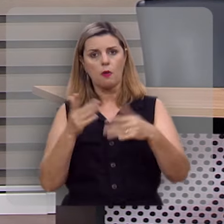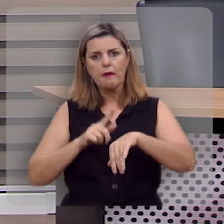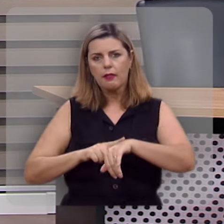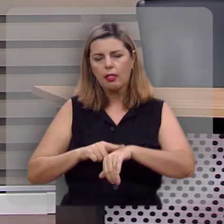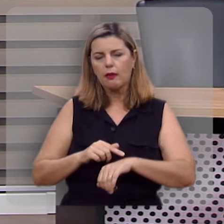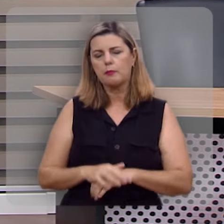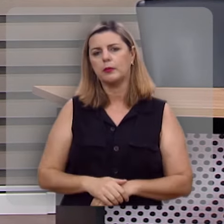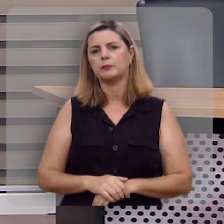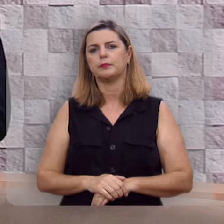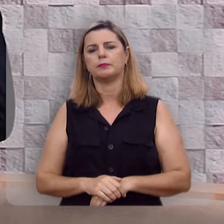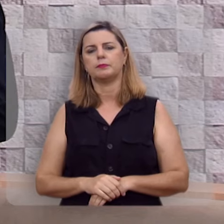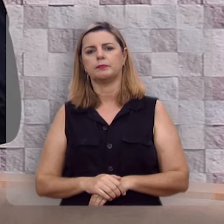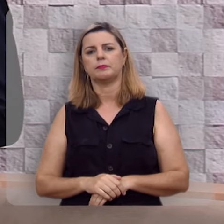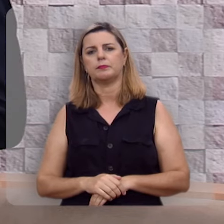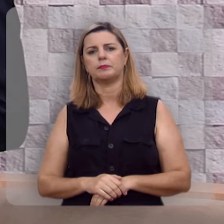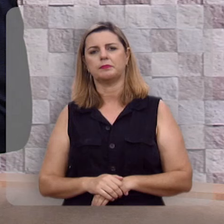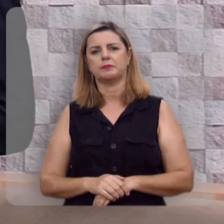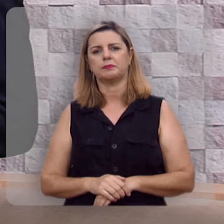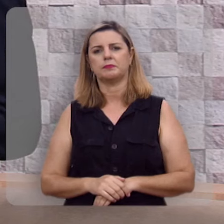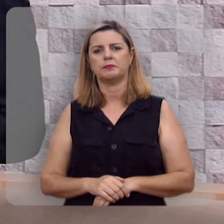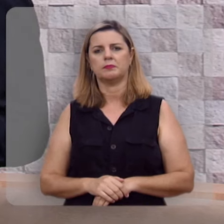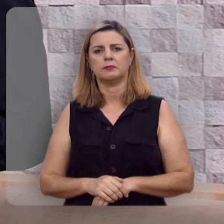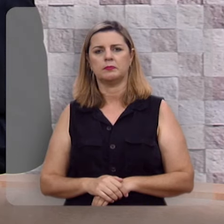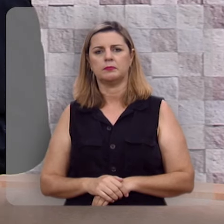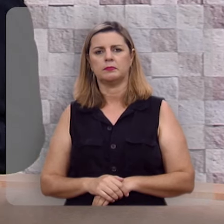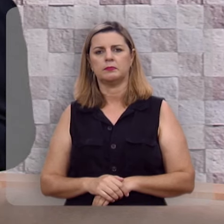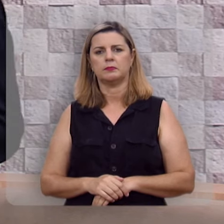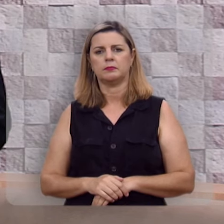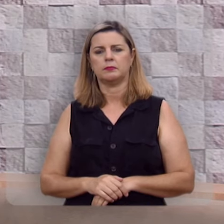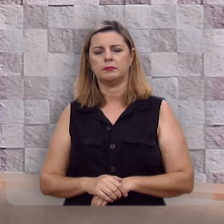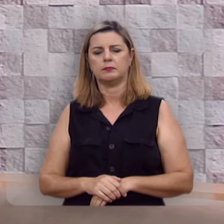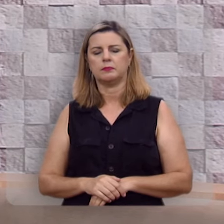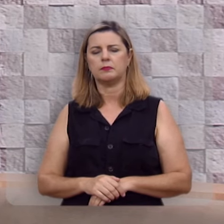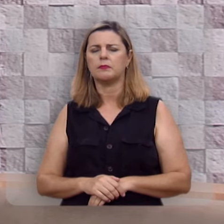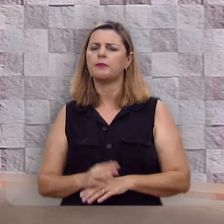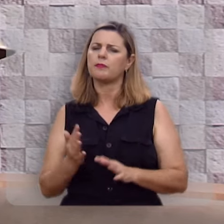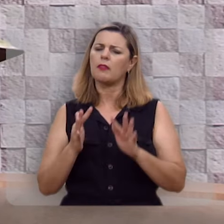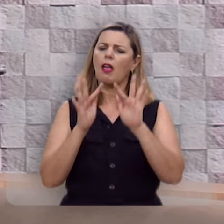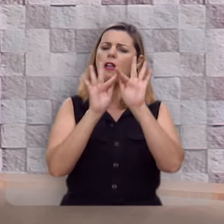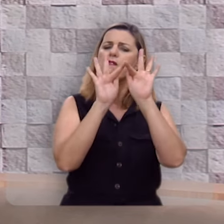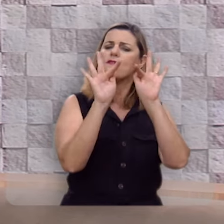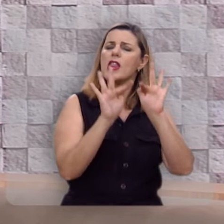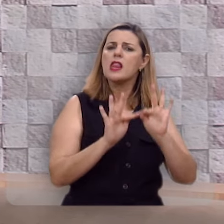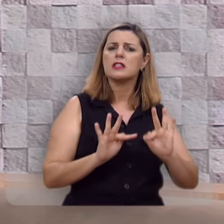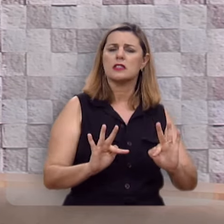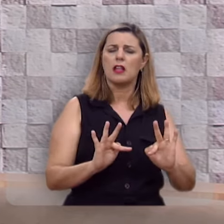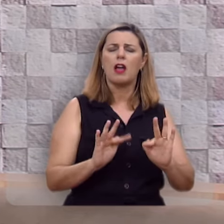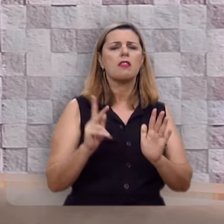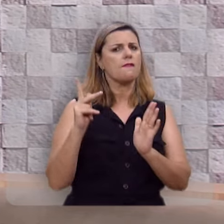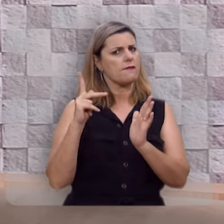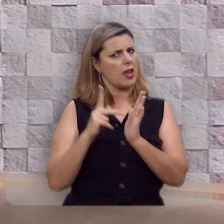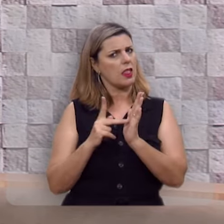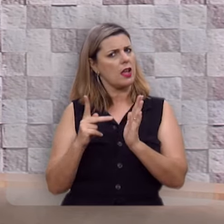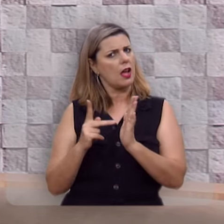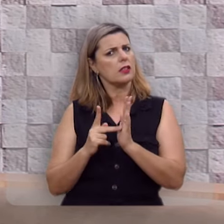A felicidade, ela é legítima.